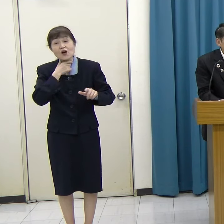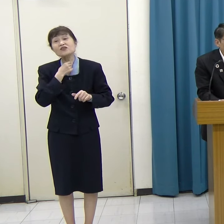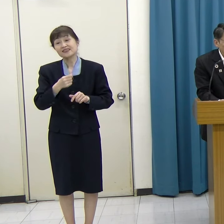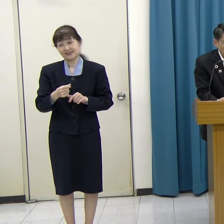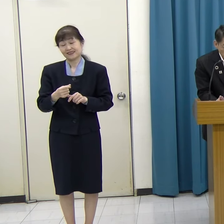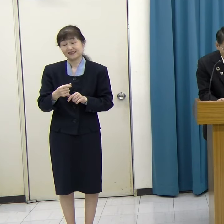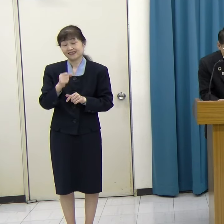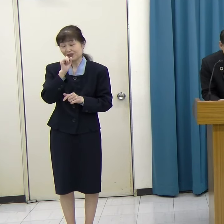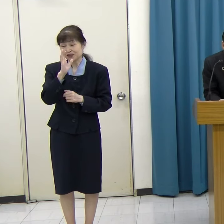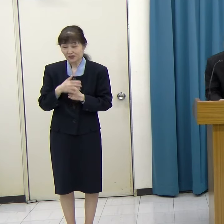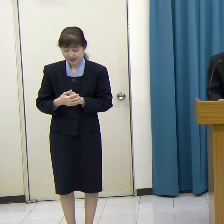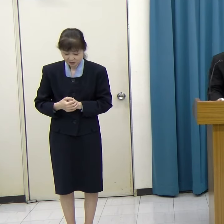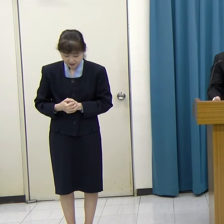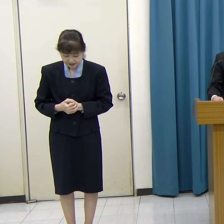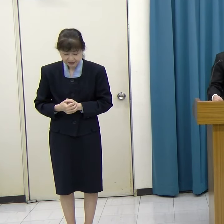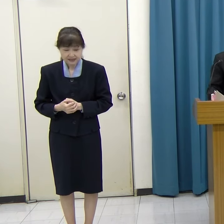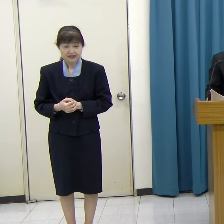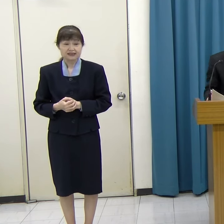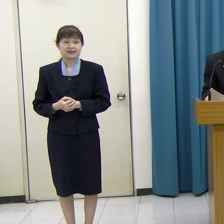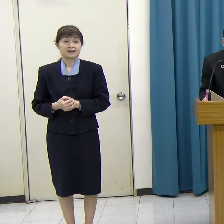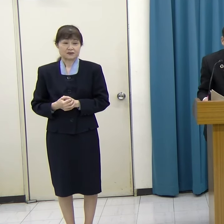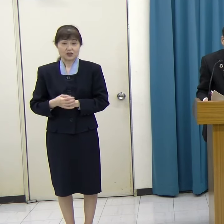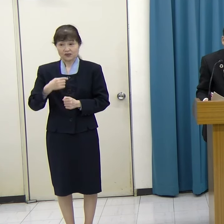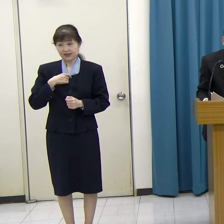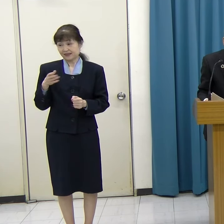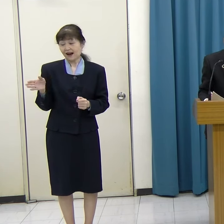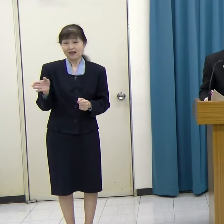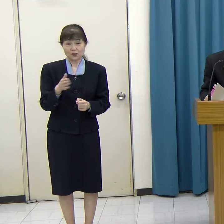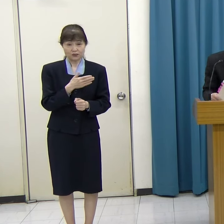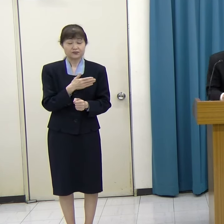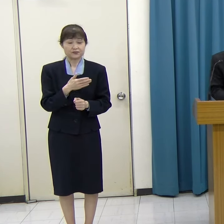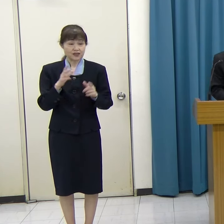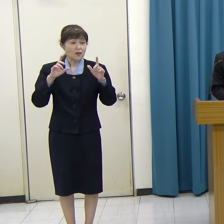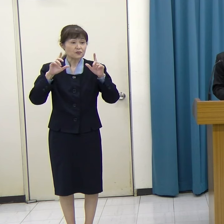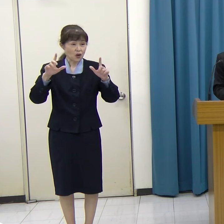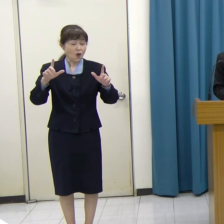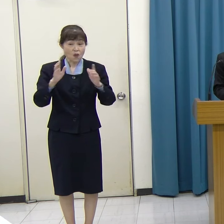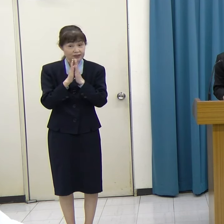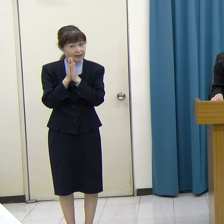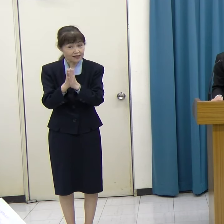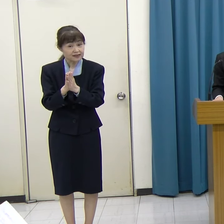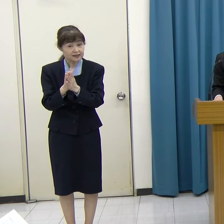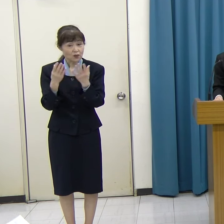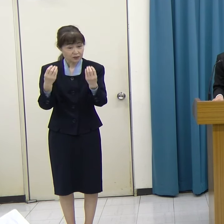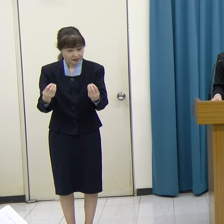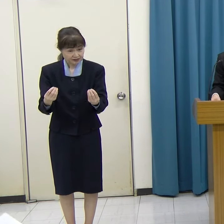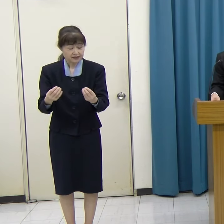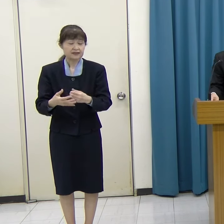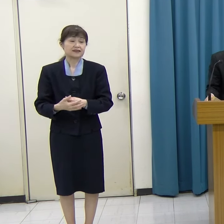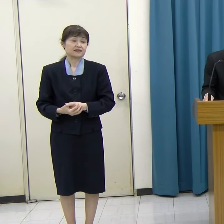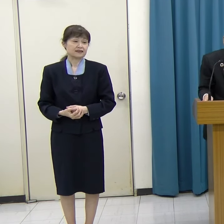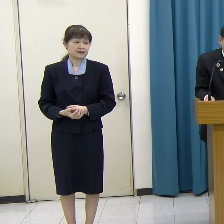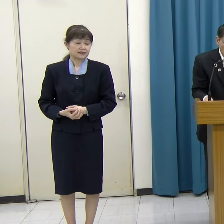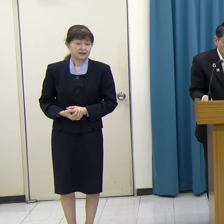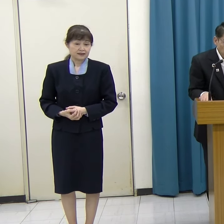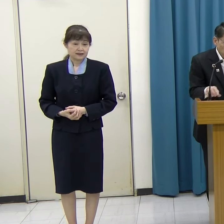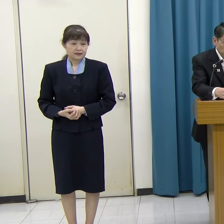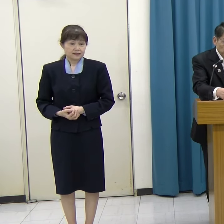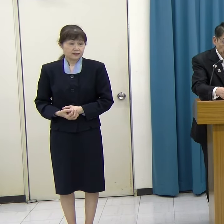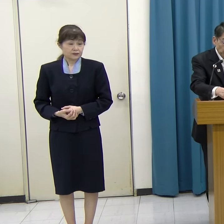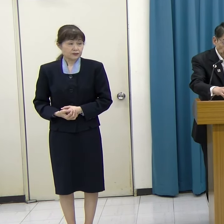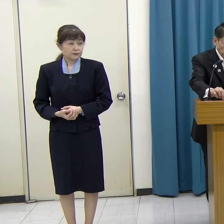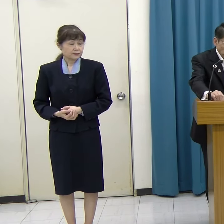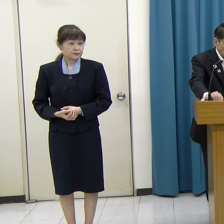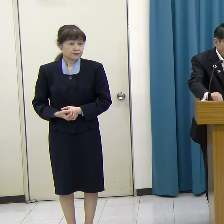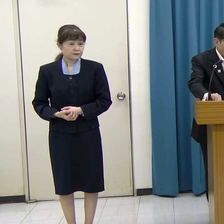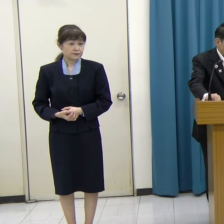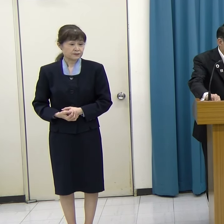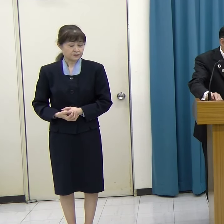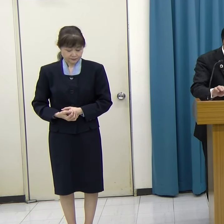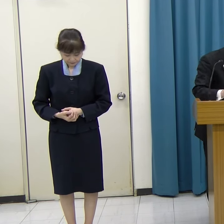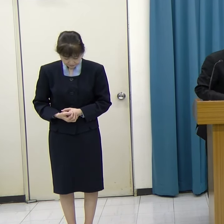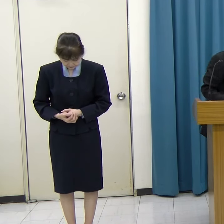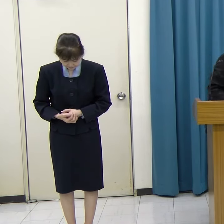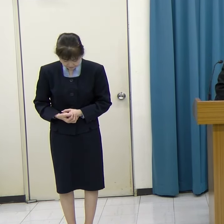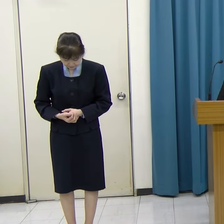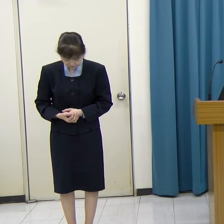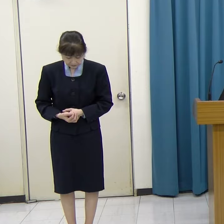よろしくお願いします。 私からの発表・お願いは以上です。